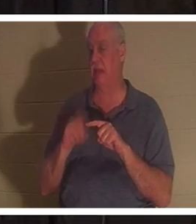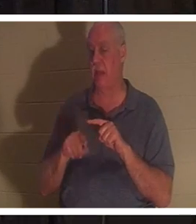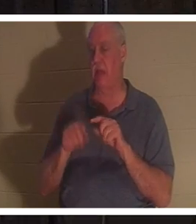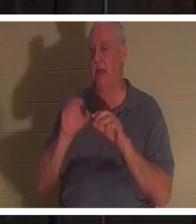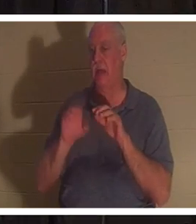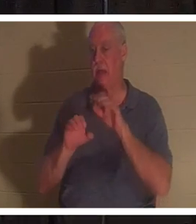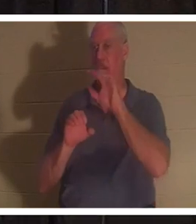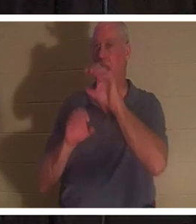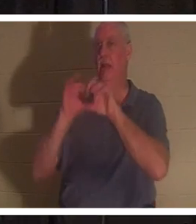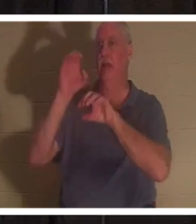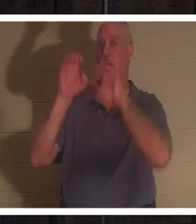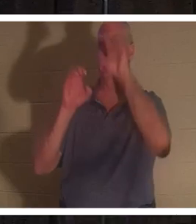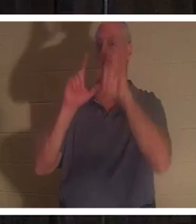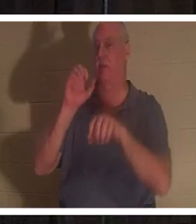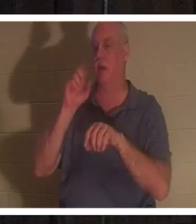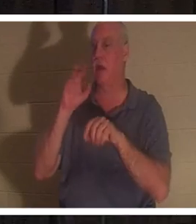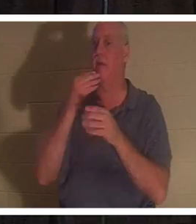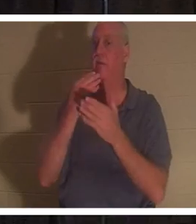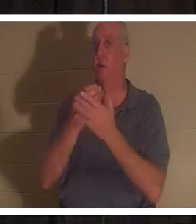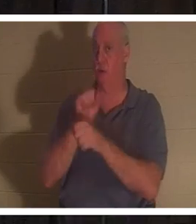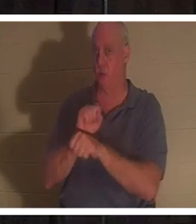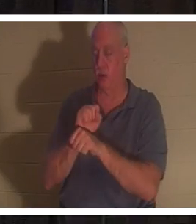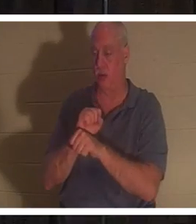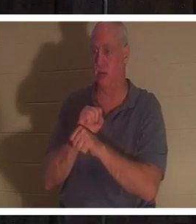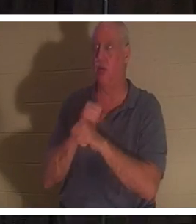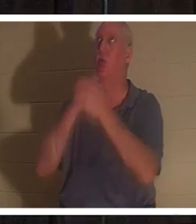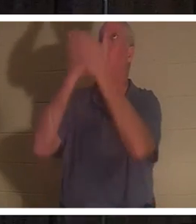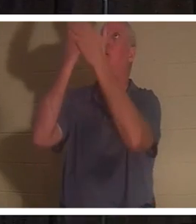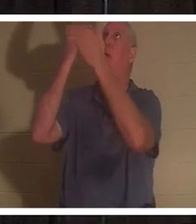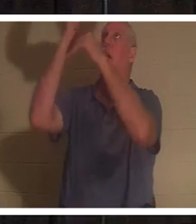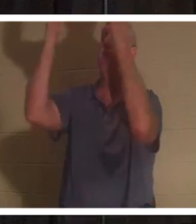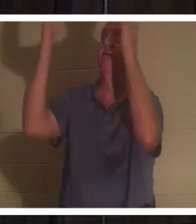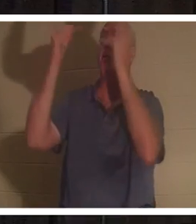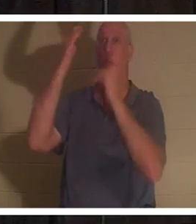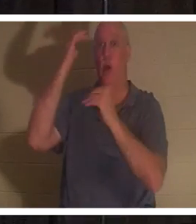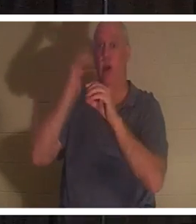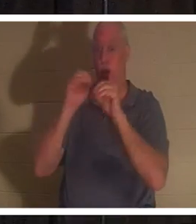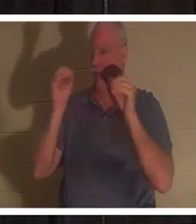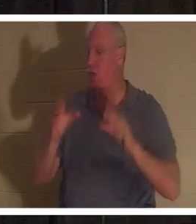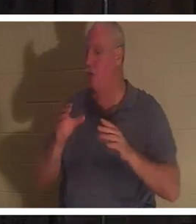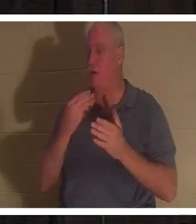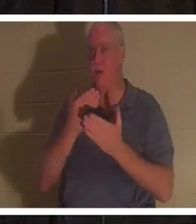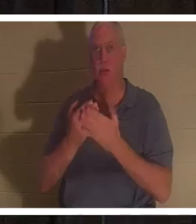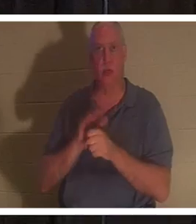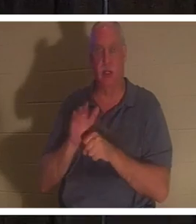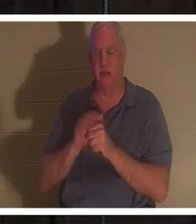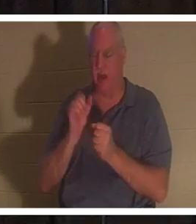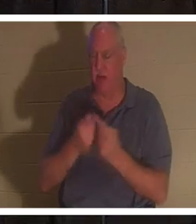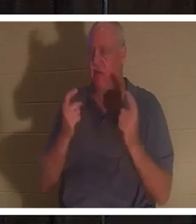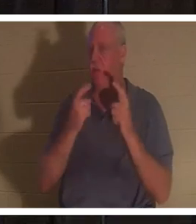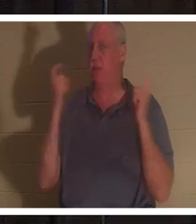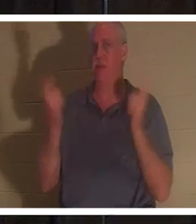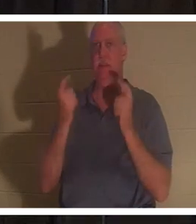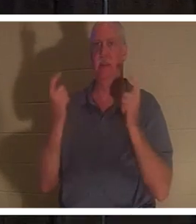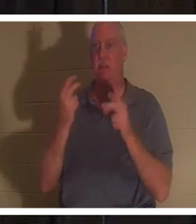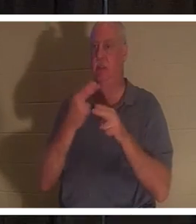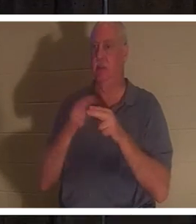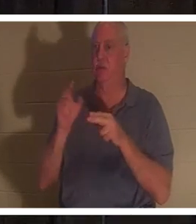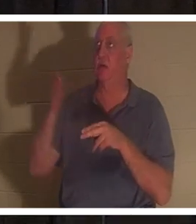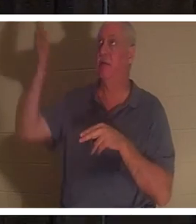. 모든 사람이 죄를 범하였으매 하나님의 영광에 이르지 못하더니 그러나 하나님은